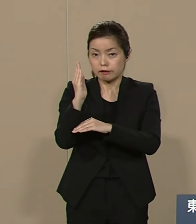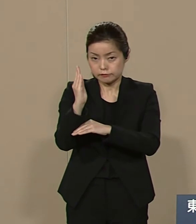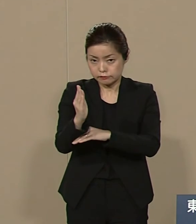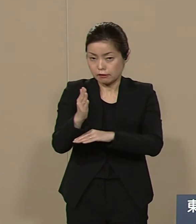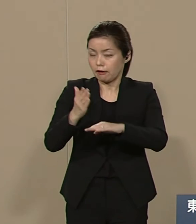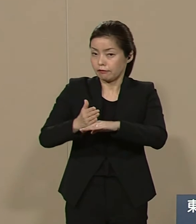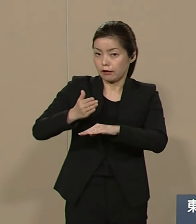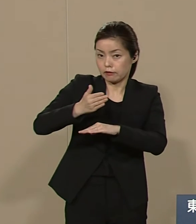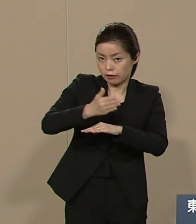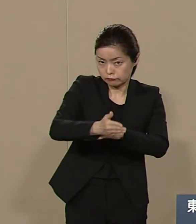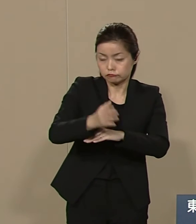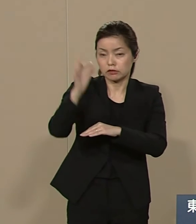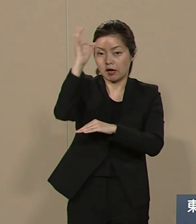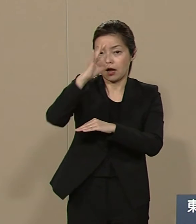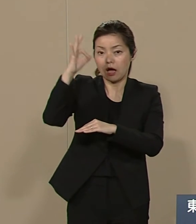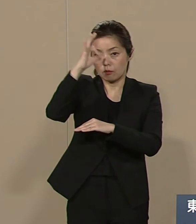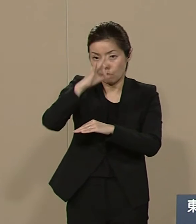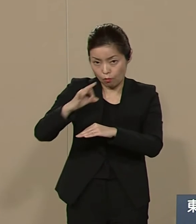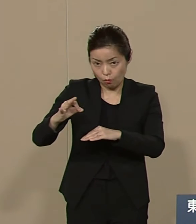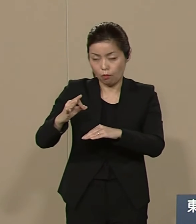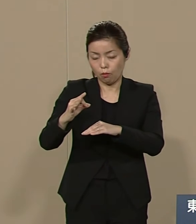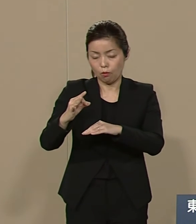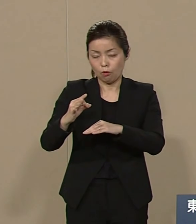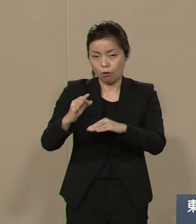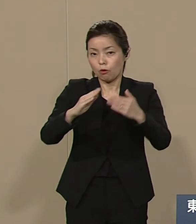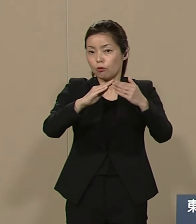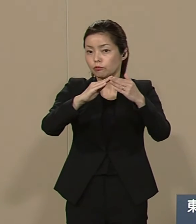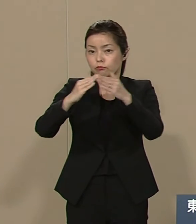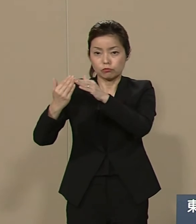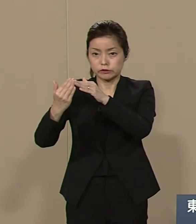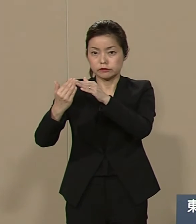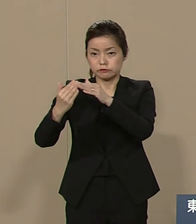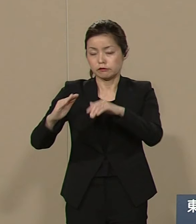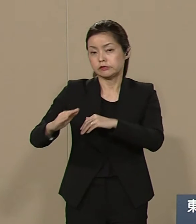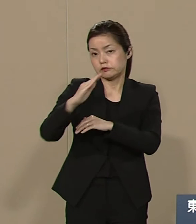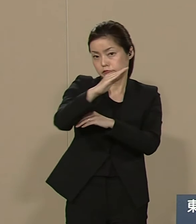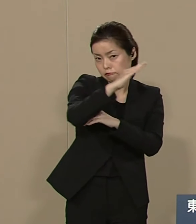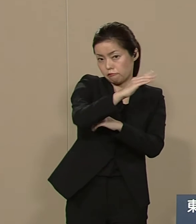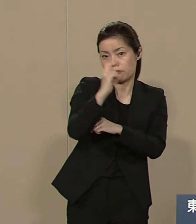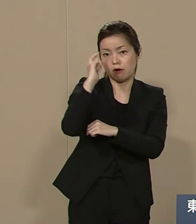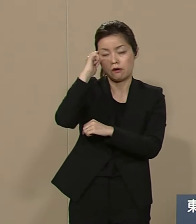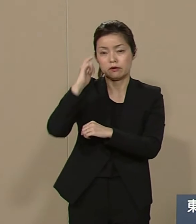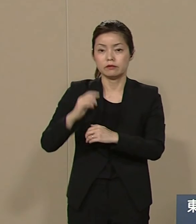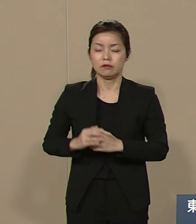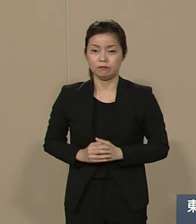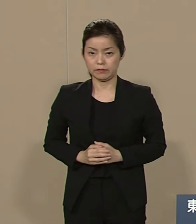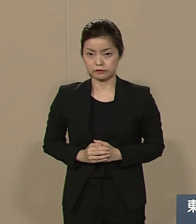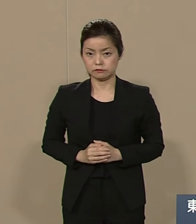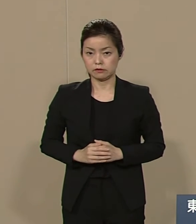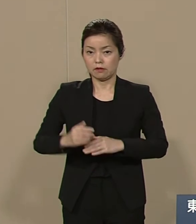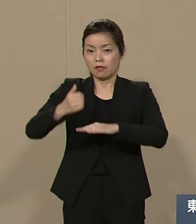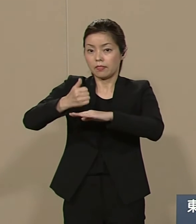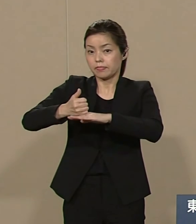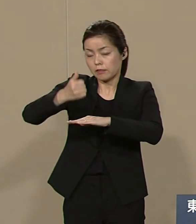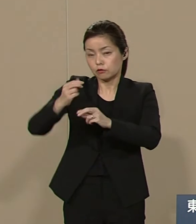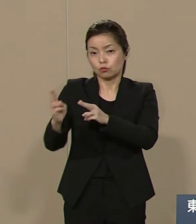観光都市として振興していく ことを考えております 天皇制の廃止に伴い